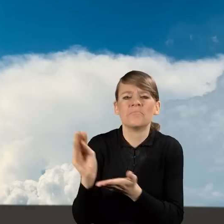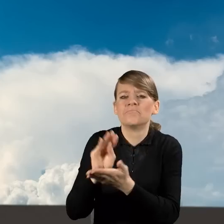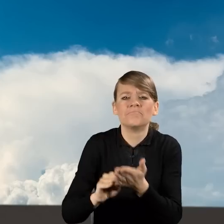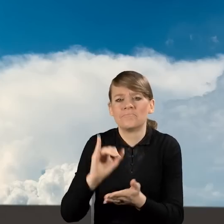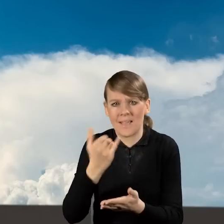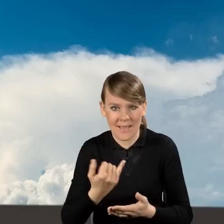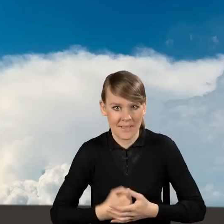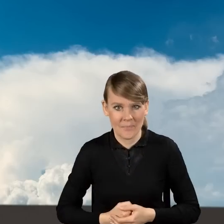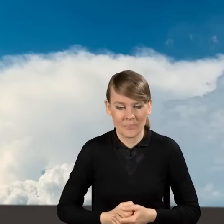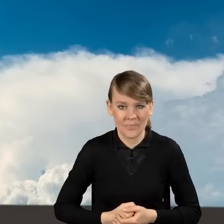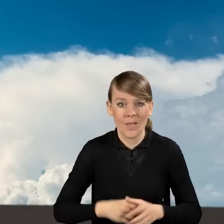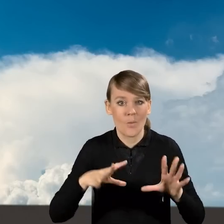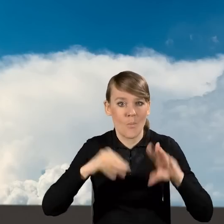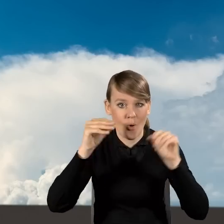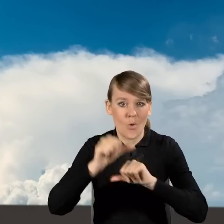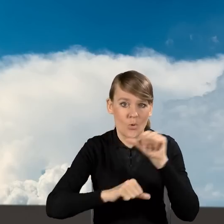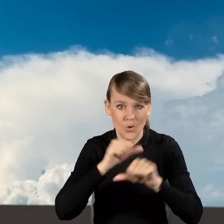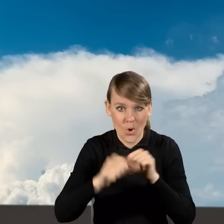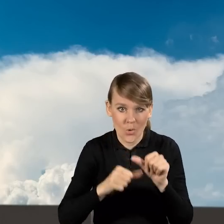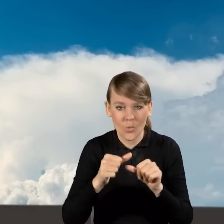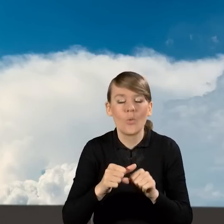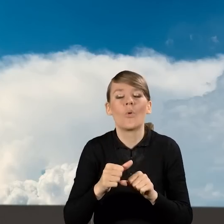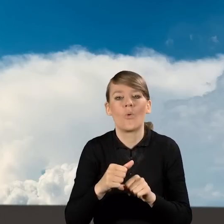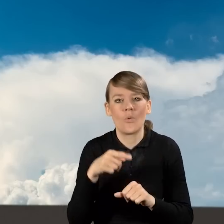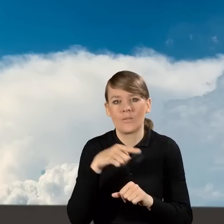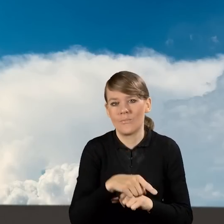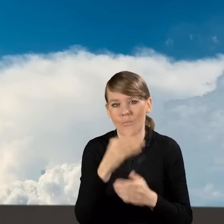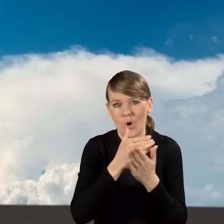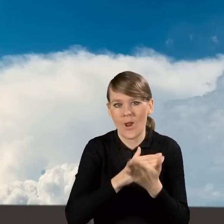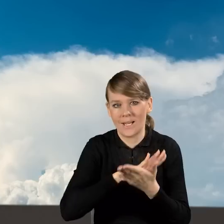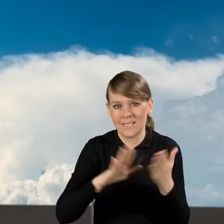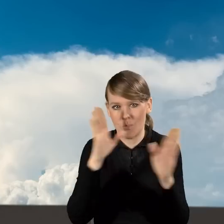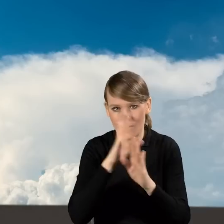Na początku roku wprowadziliśmy zmiany w programie Czyste Powietrze.